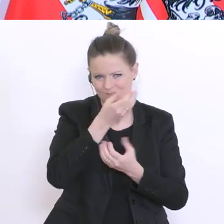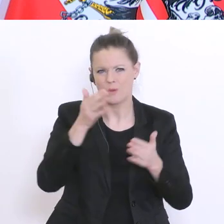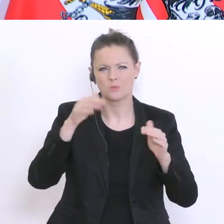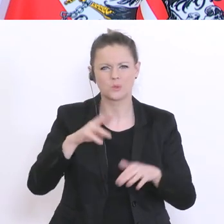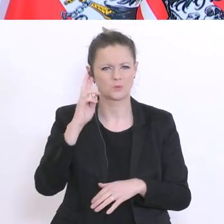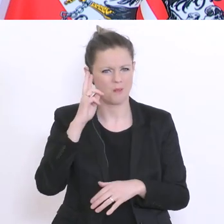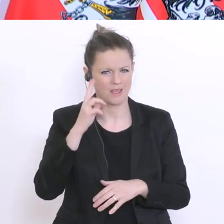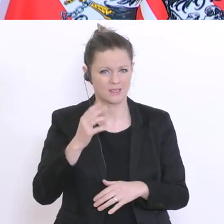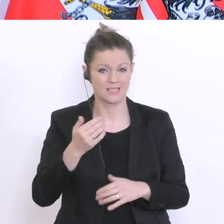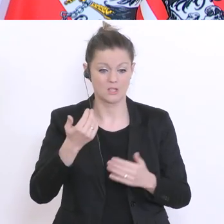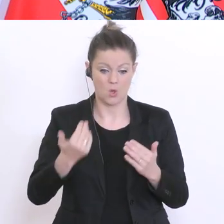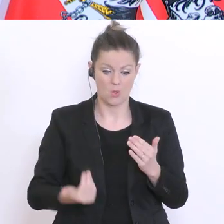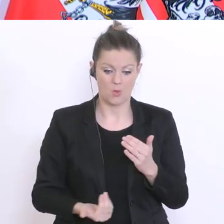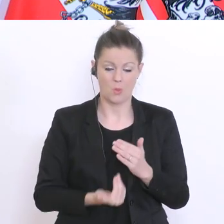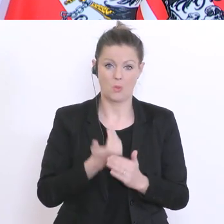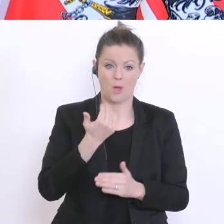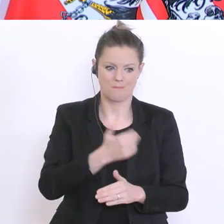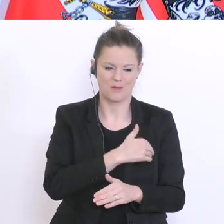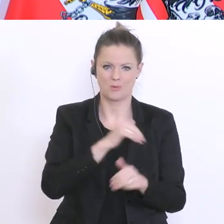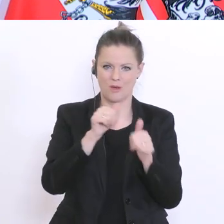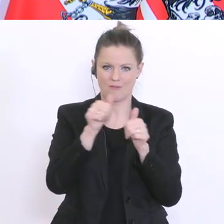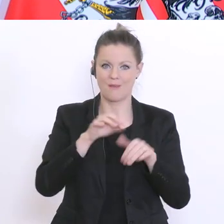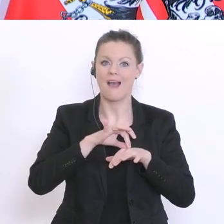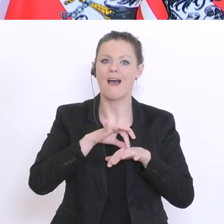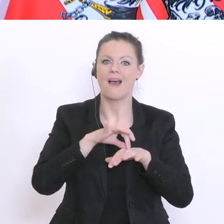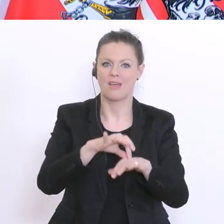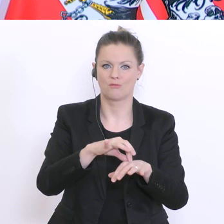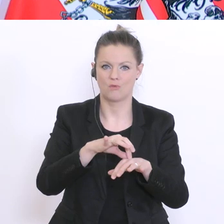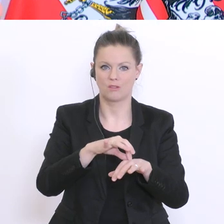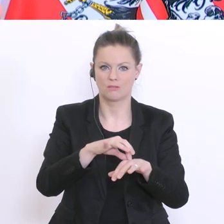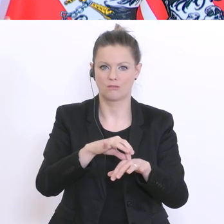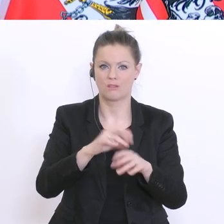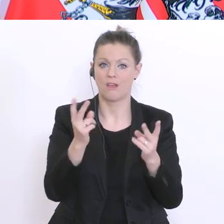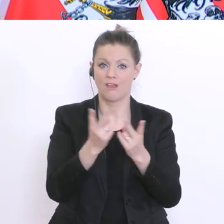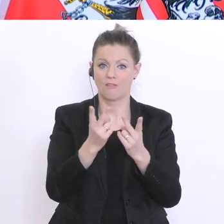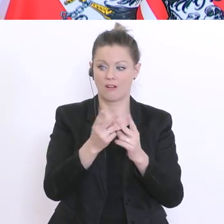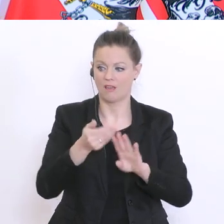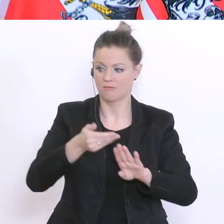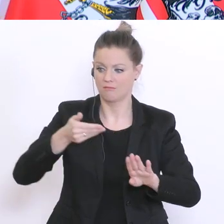ganz neue Form von Matura einführt. Was bedeutet das im Vergleich zu den letzten Jahrgängen? Was